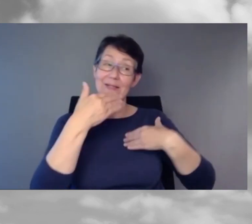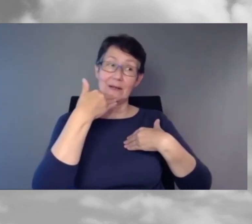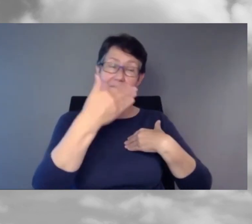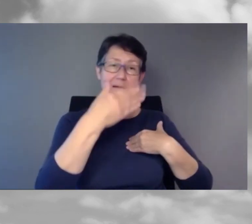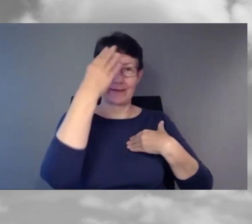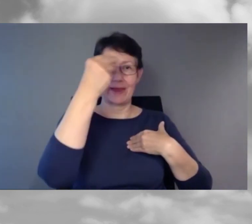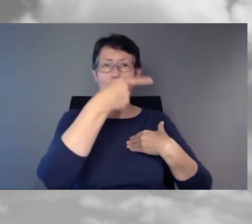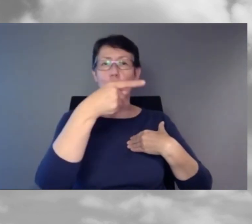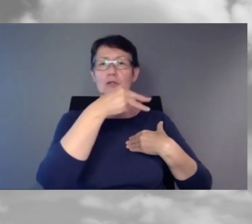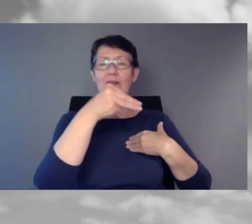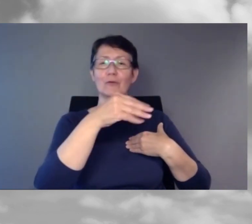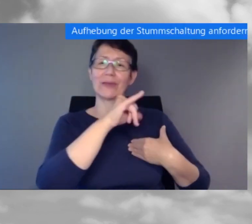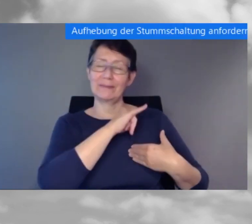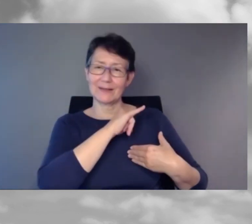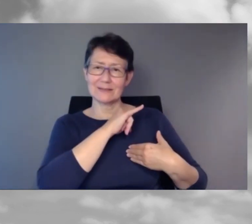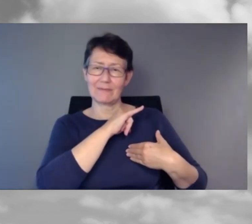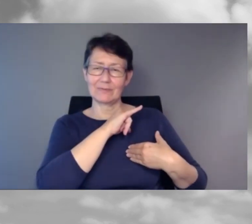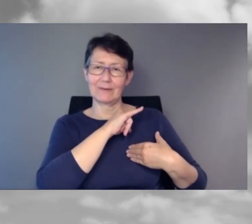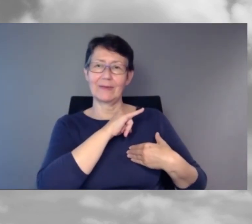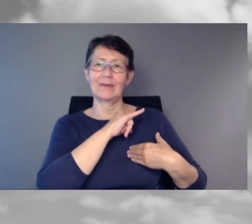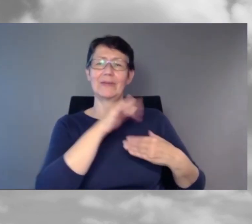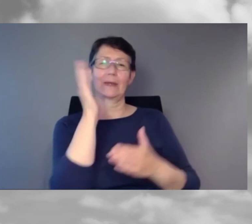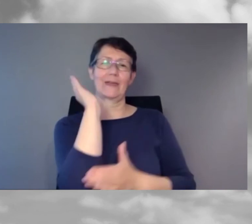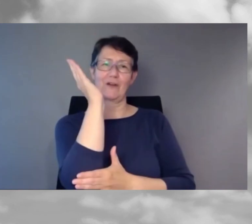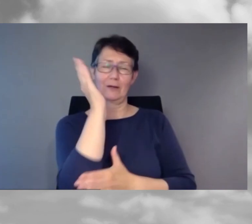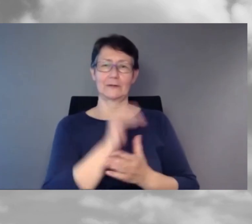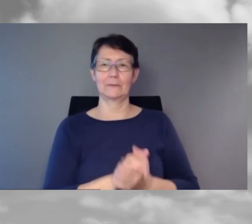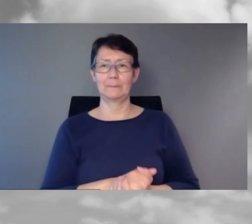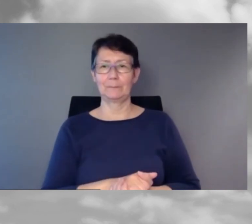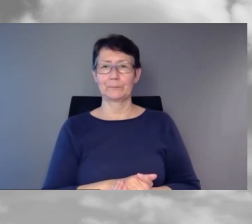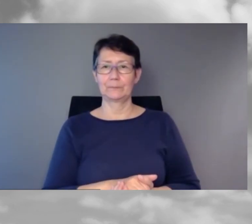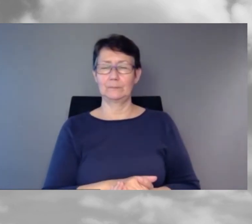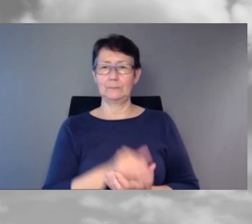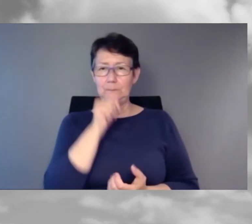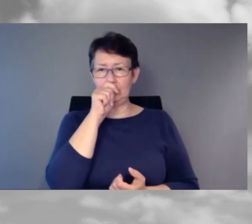Wir sind etwas über die Zeit,